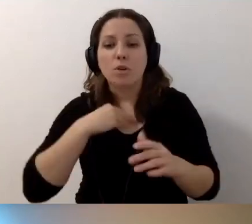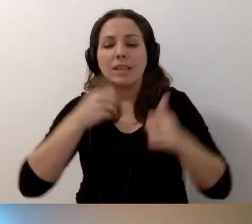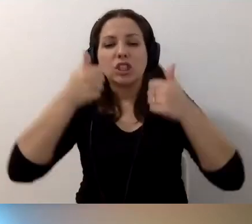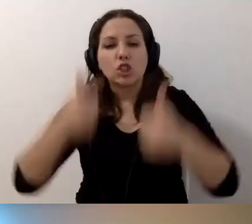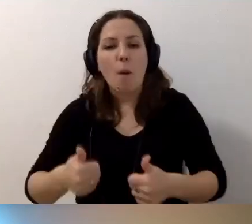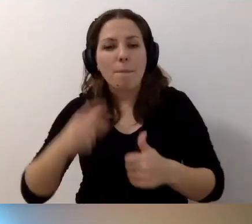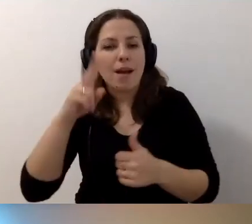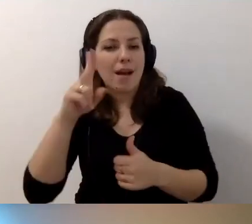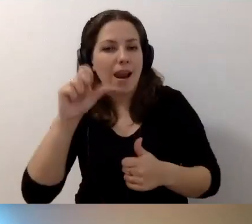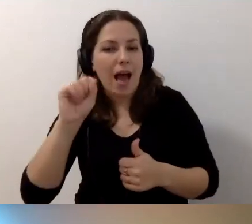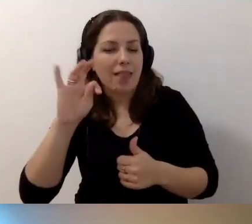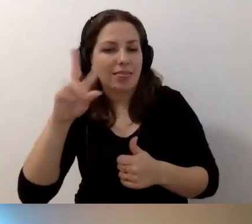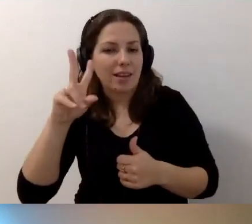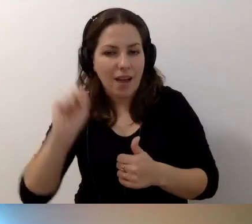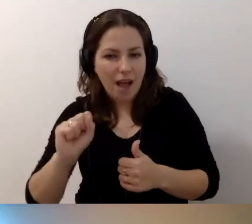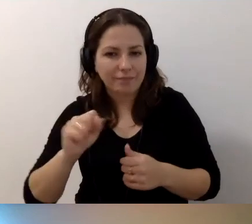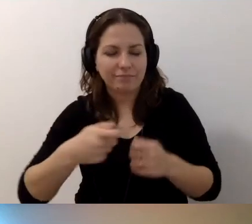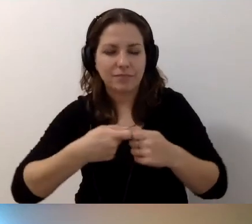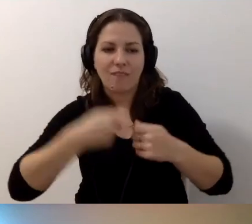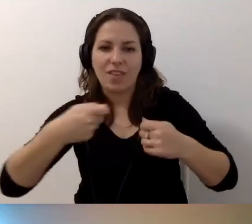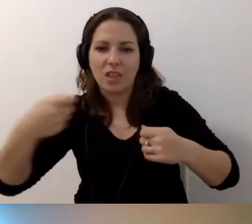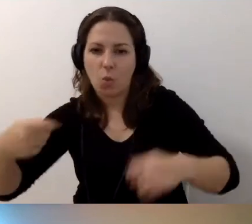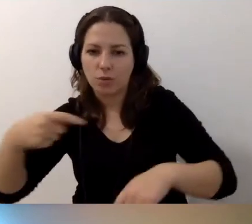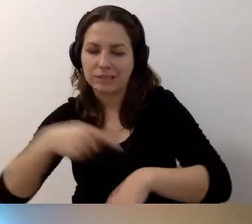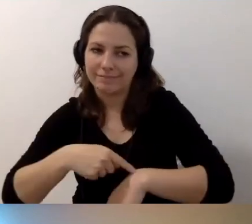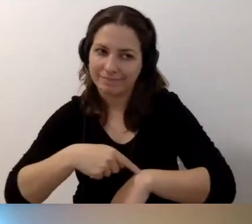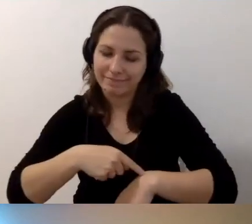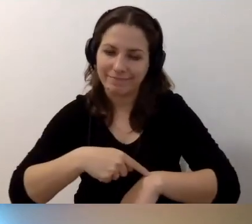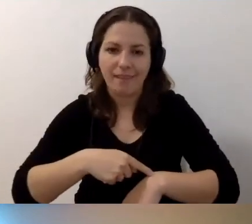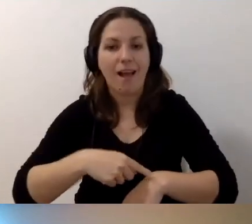To wydłuży bardzo zapis, ale jest to możliwe.